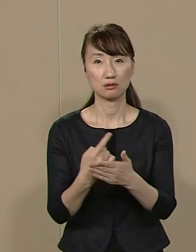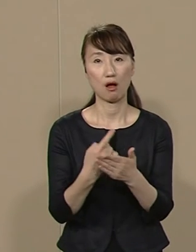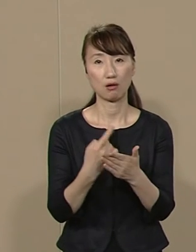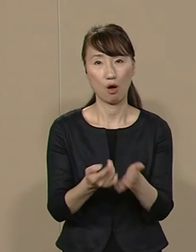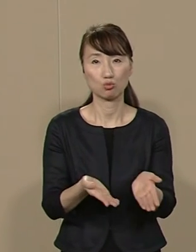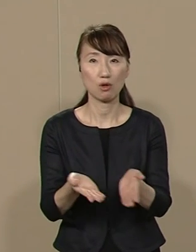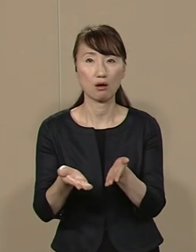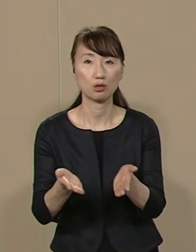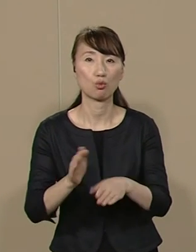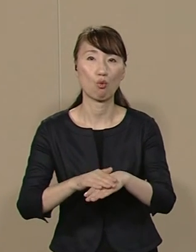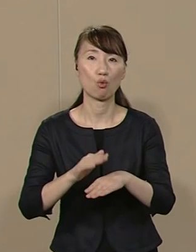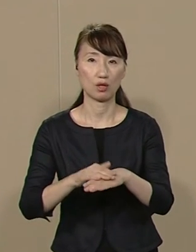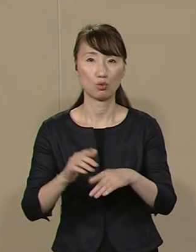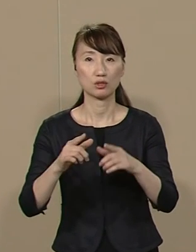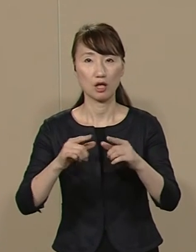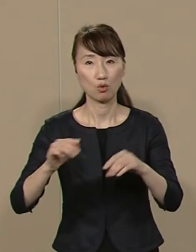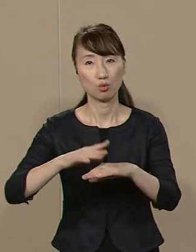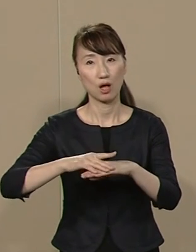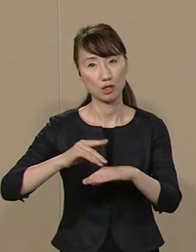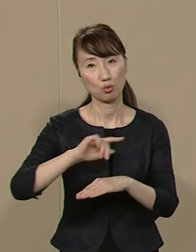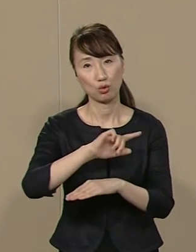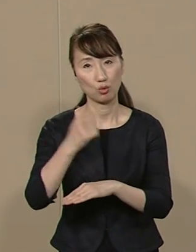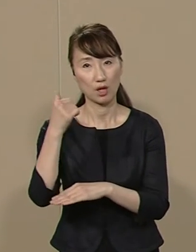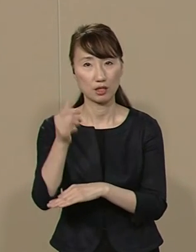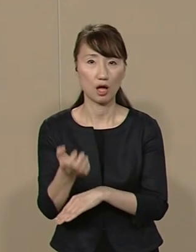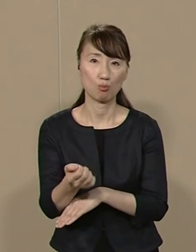全国初のさまざまな アイデアを持っていますが